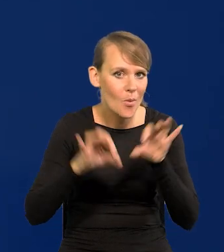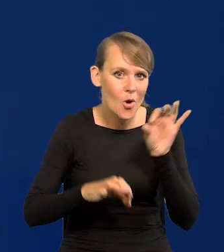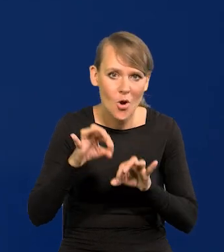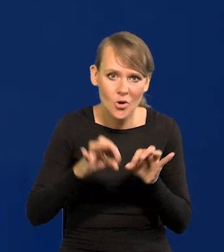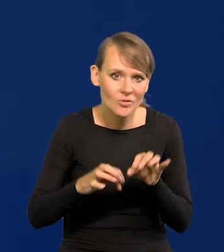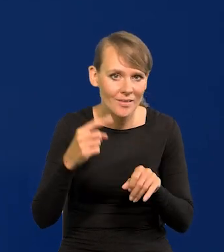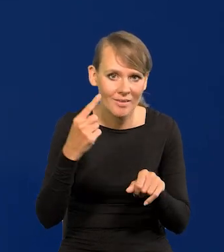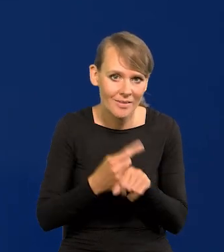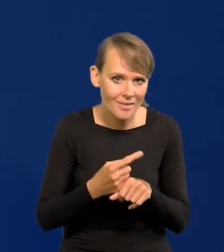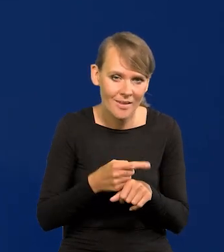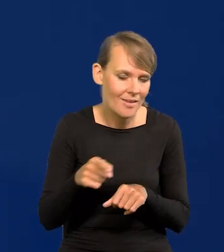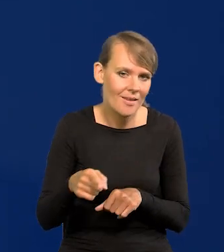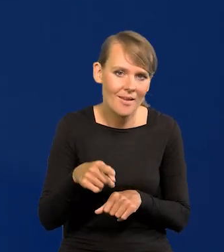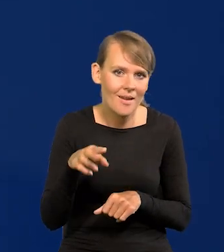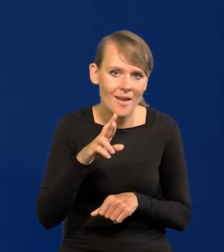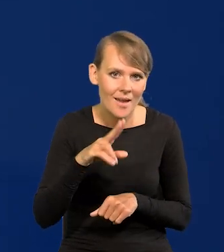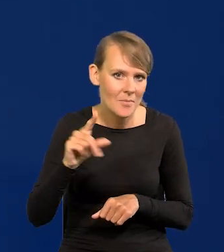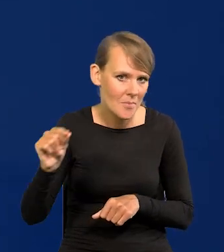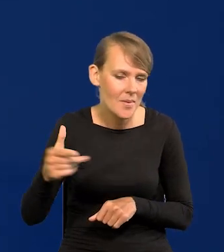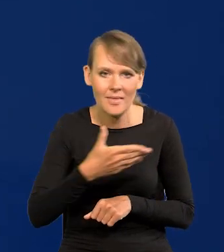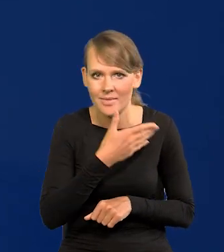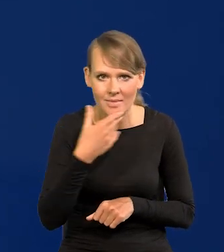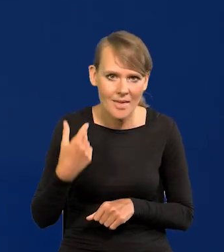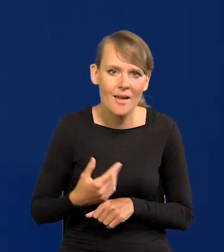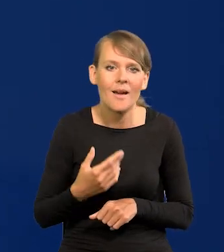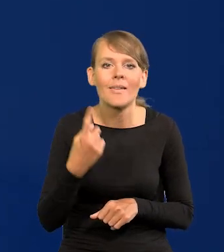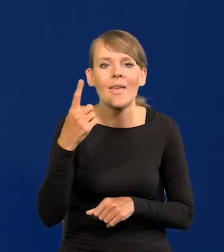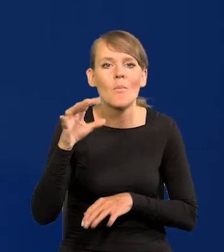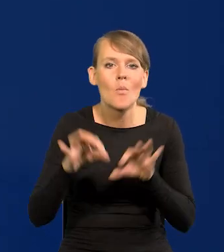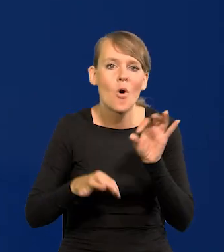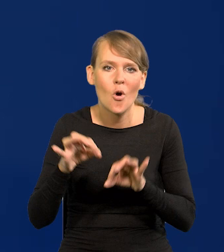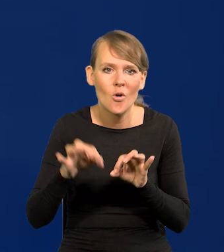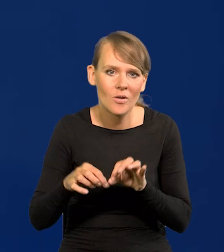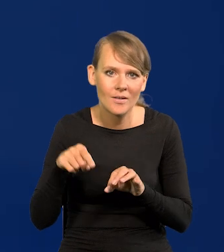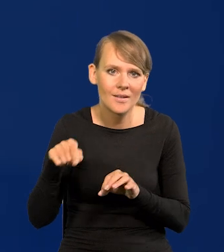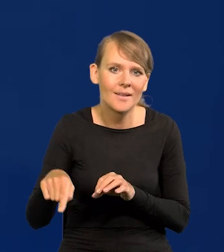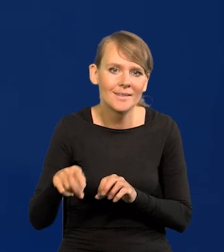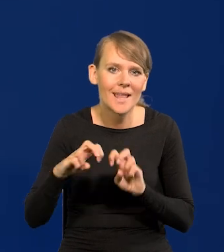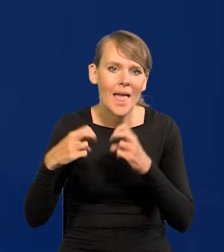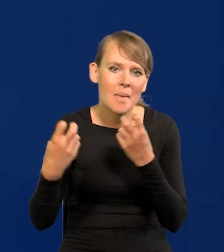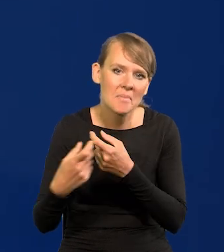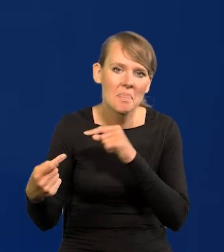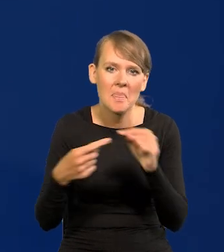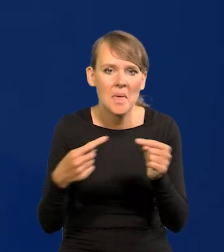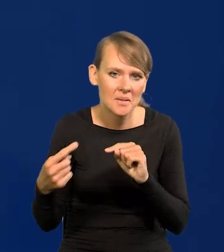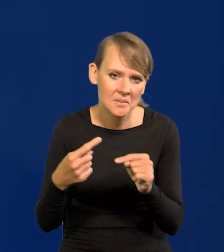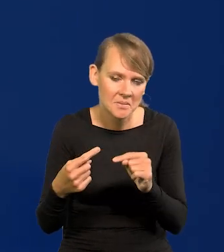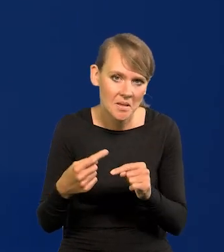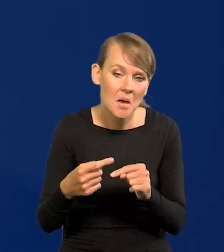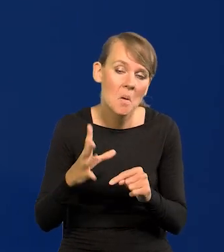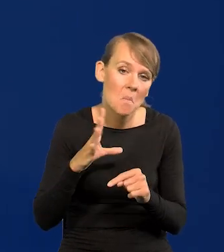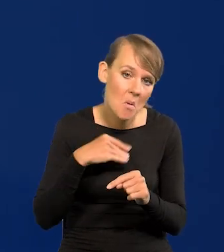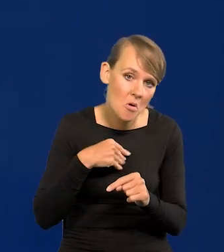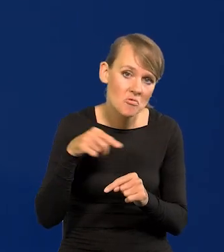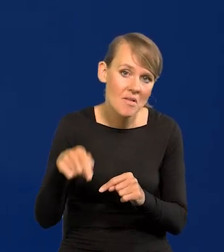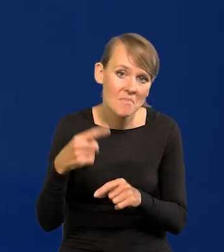posiedzenia decyzyjnego RPP, Jest jedno posiedzenie seminaryjnych, dyskusyjne. Możemy je przekształcić w decyzyjne,